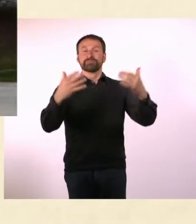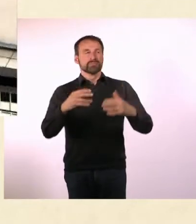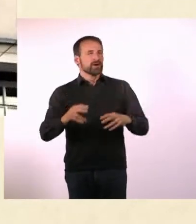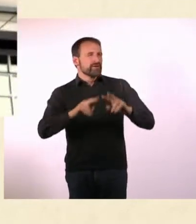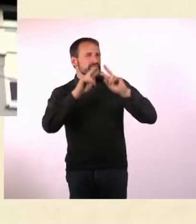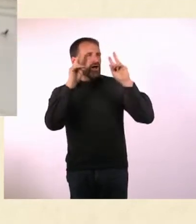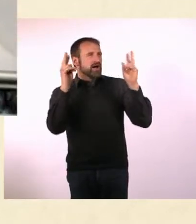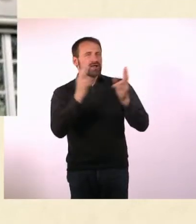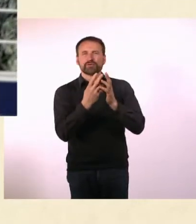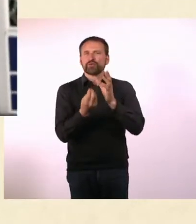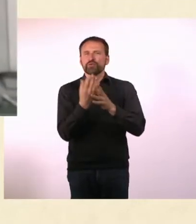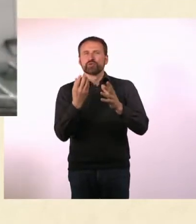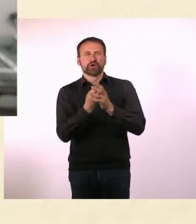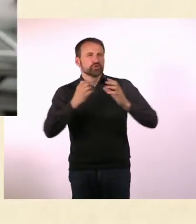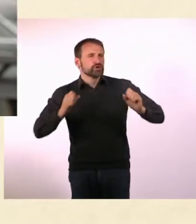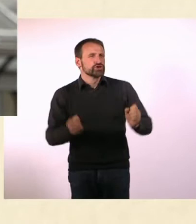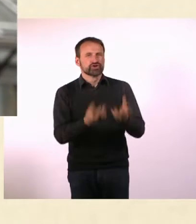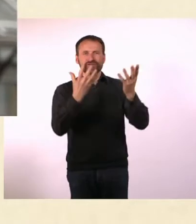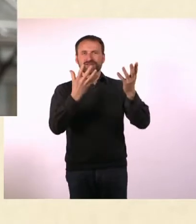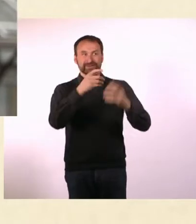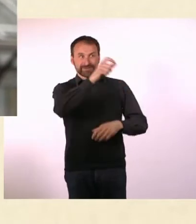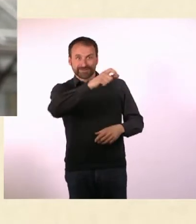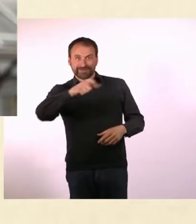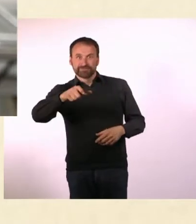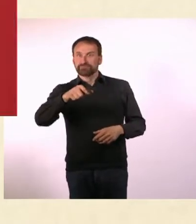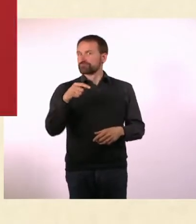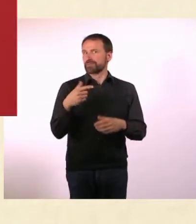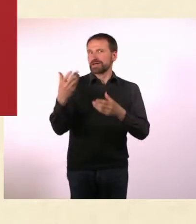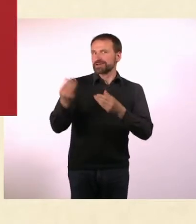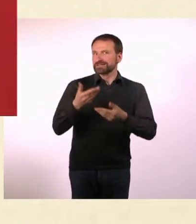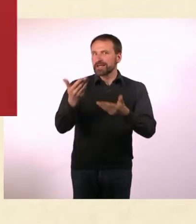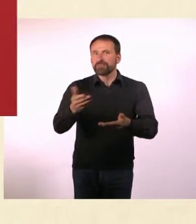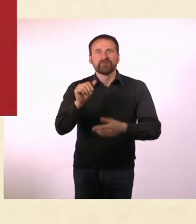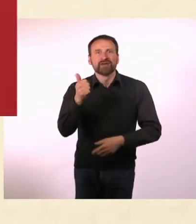* Hier ist Ihr Gastgeber, der Mann mit der Mütze - Raul Krauthausen!*